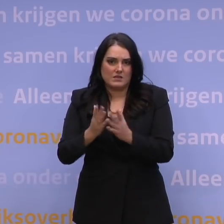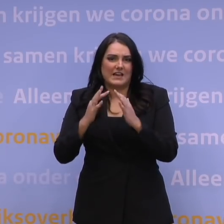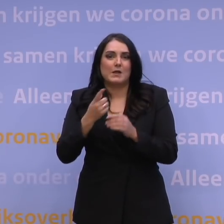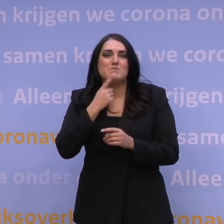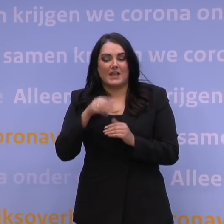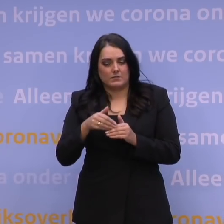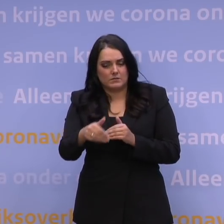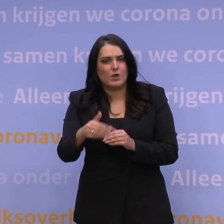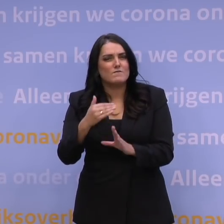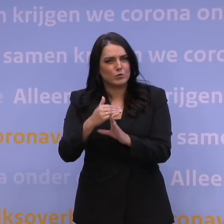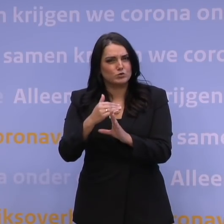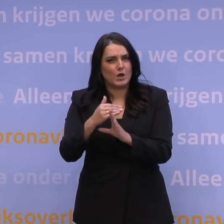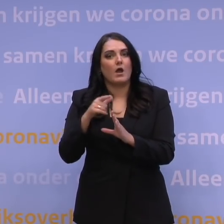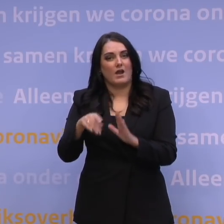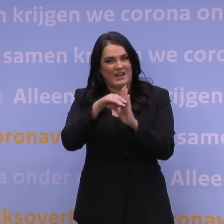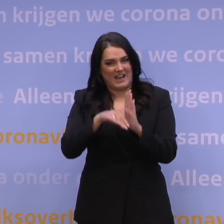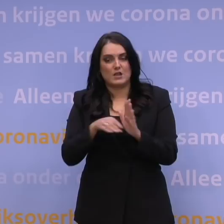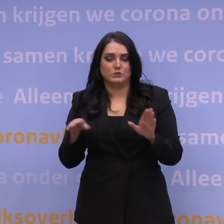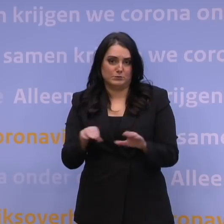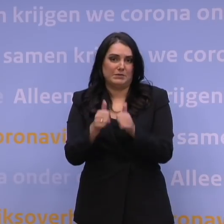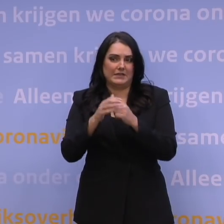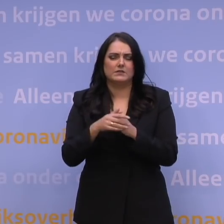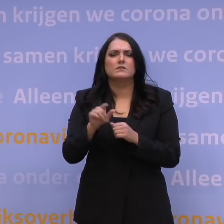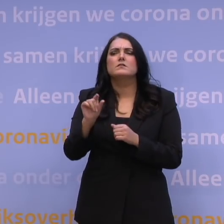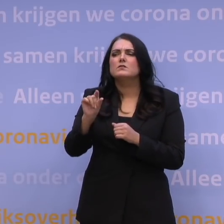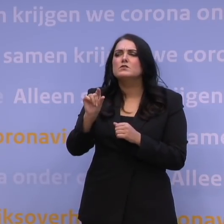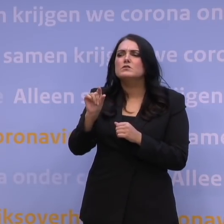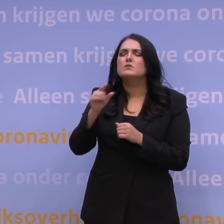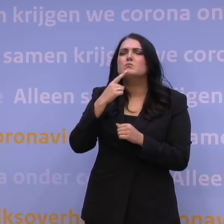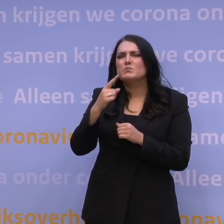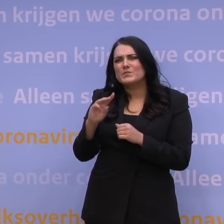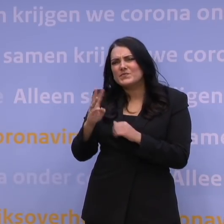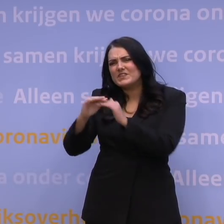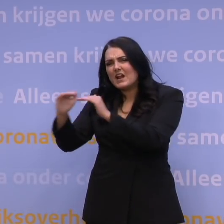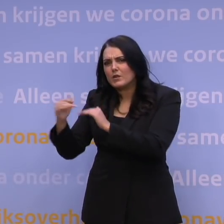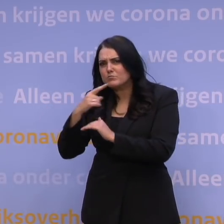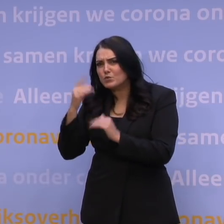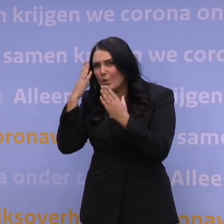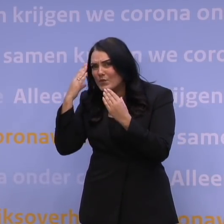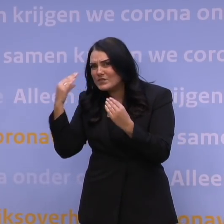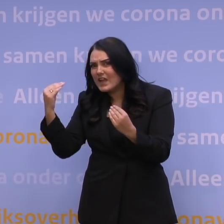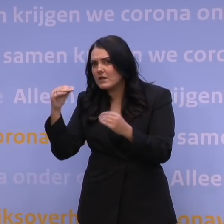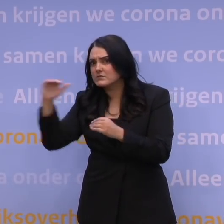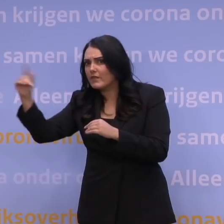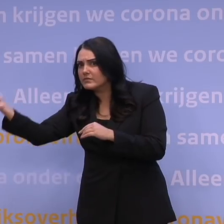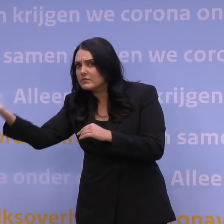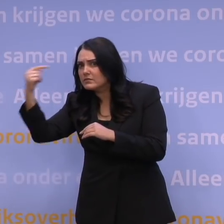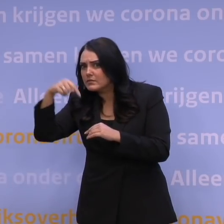we van deze regels gebruik kunnen gaan maken. Een verduidelijkende vraag. Als u bedoelt derdelanders, daar zitten ook Nederlanders bij die uit die landen terugkomen?